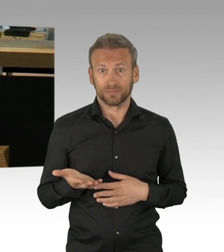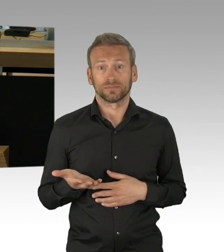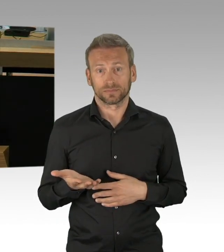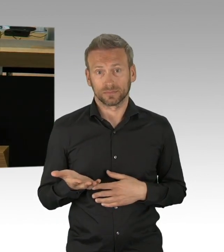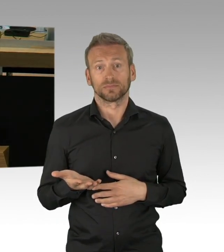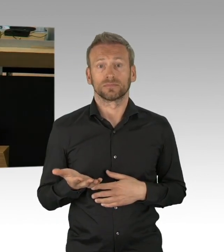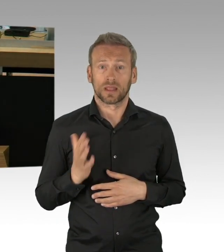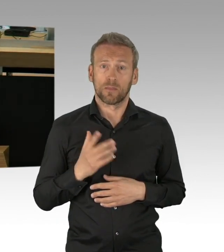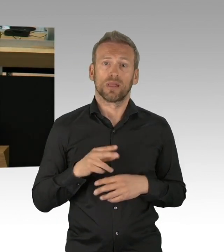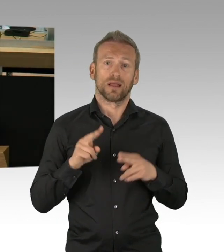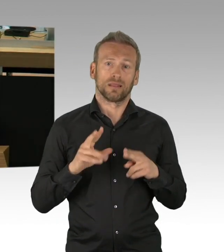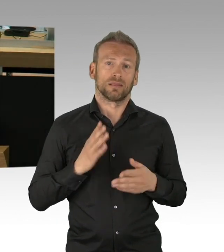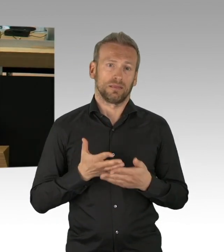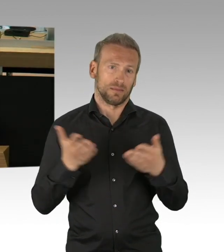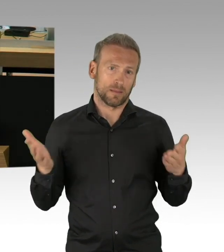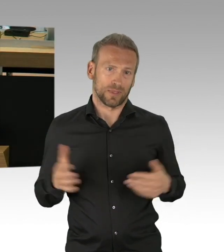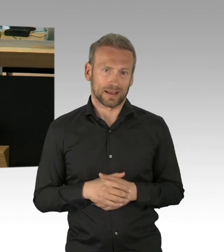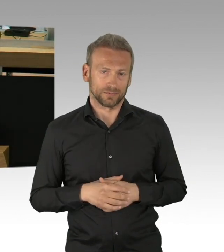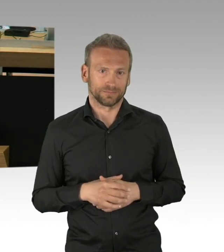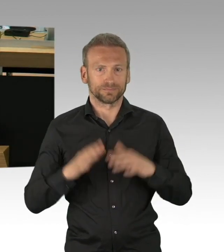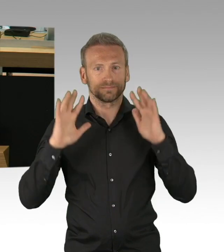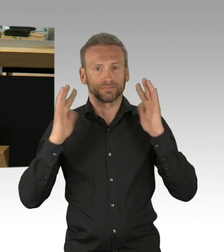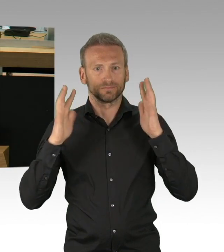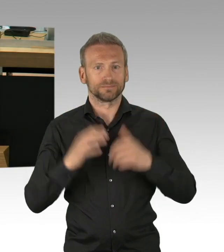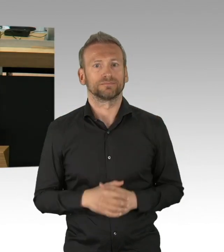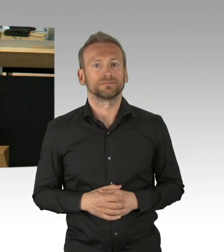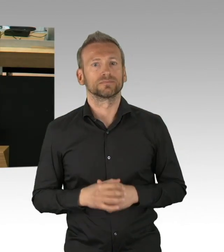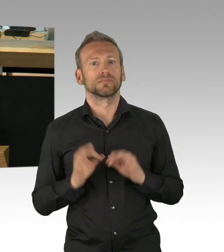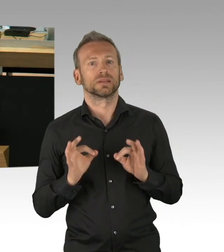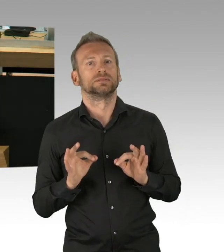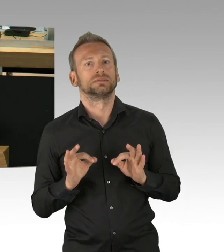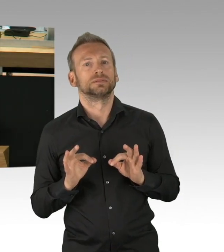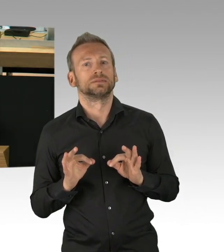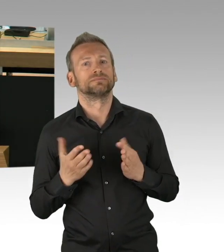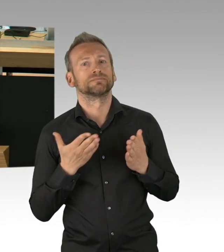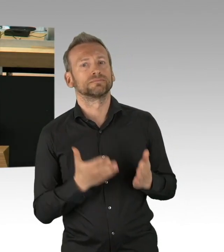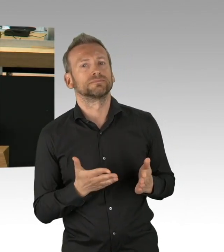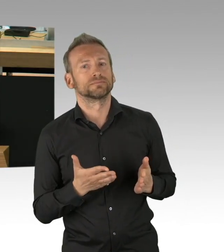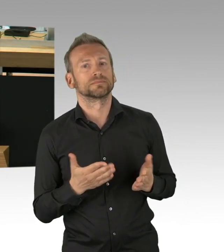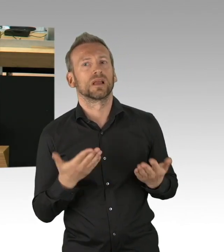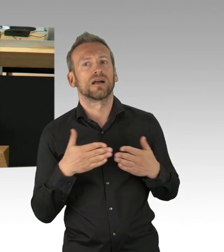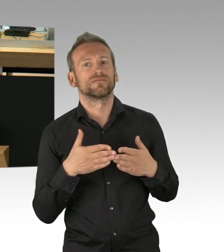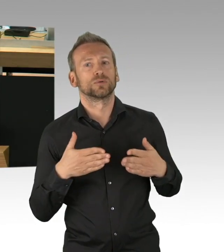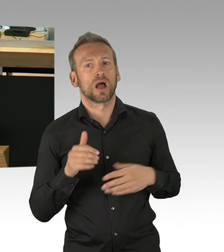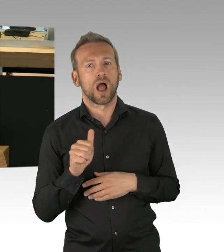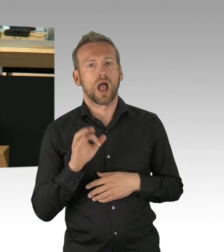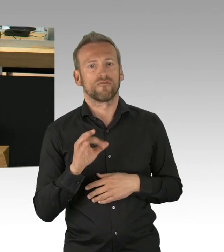und noch nicht klar war, was uns da alles epidemiologisch erwartet, haben wir als AfD-Fraktion nicht nur in Berlin,